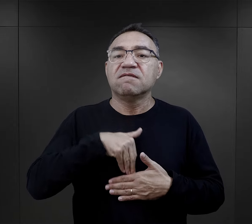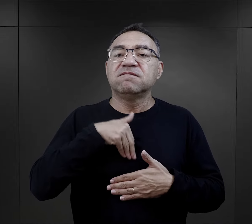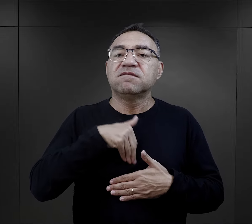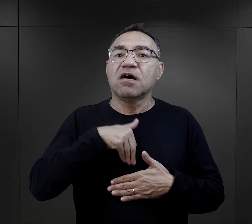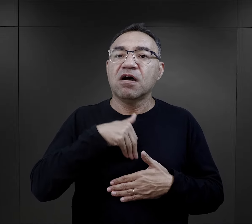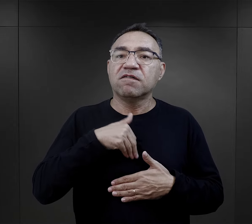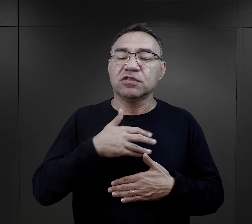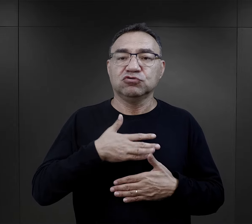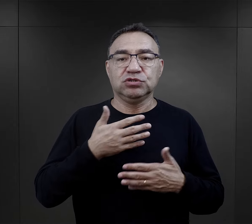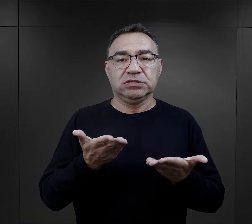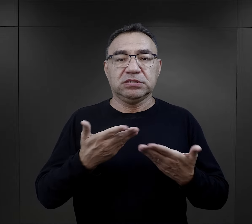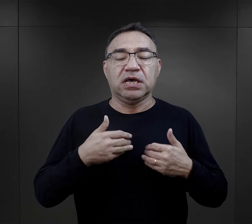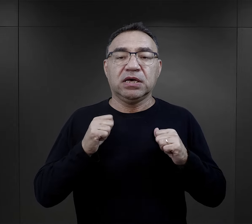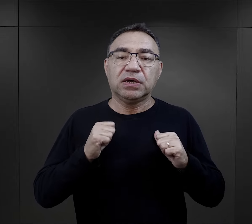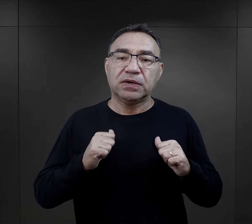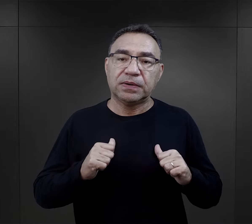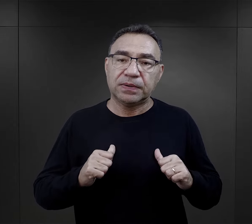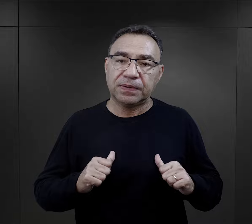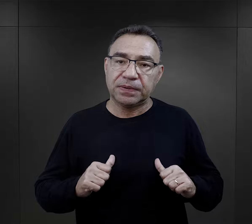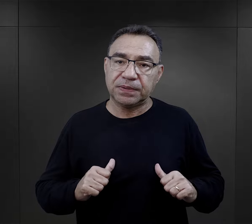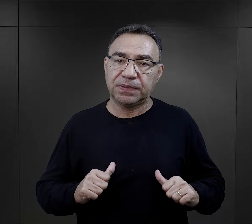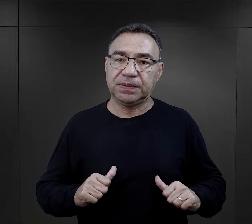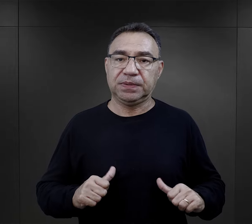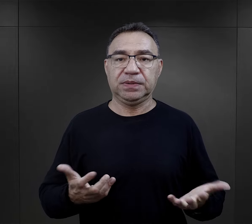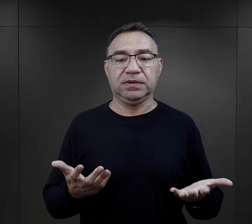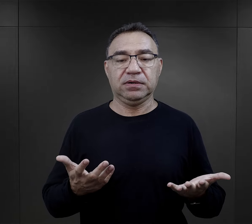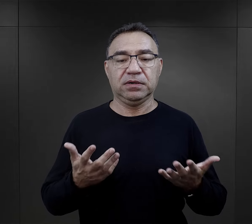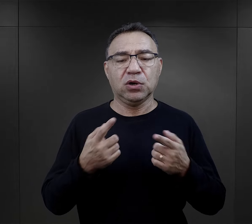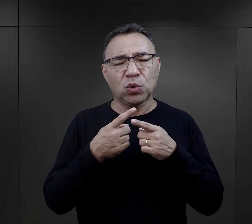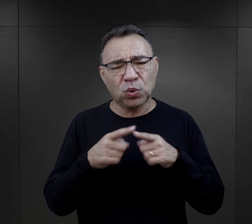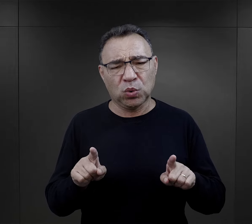dawały im bardzo dużo takiego wewnętrznego uspokojenia.